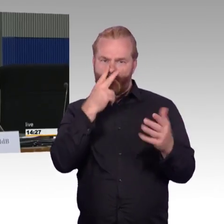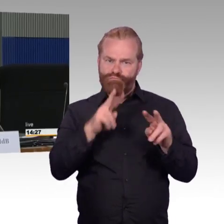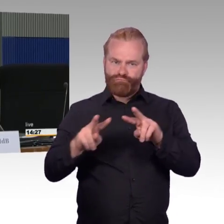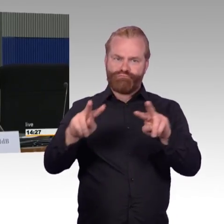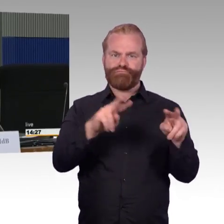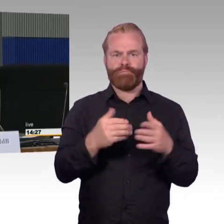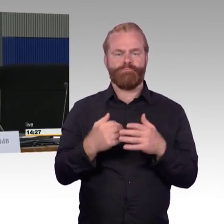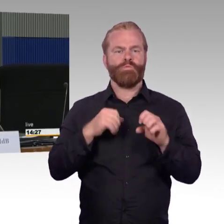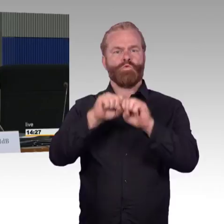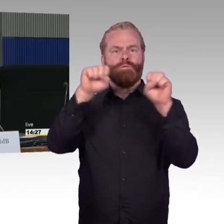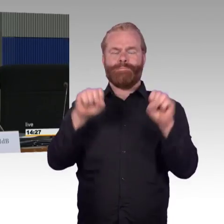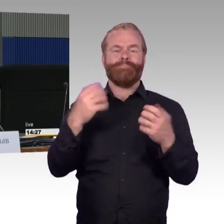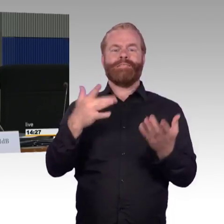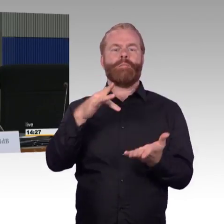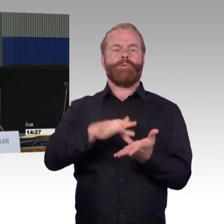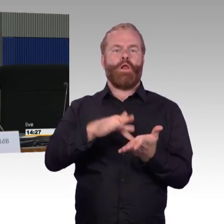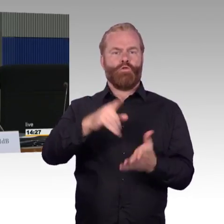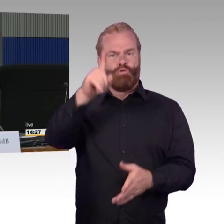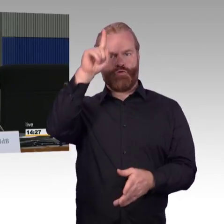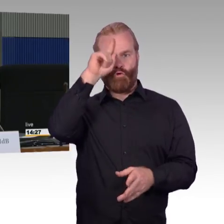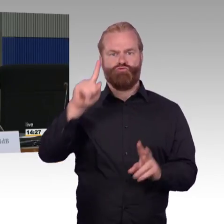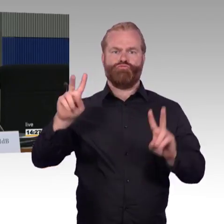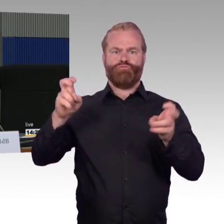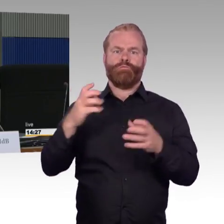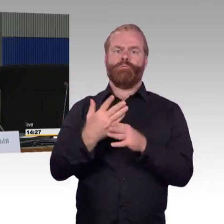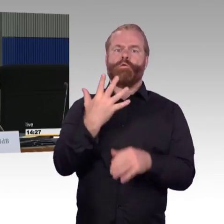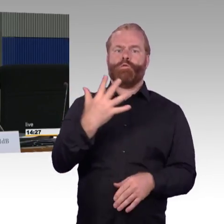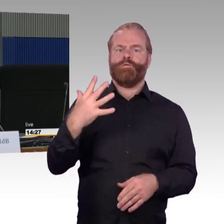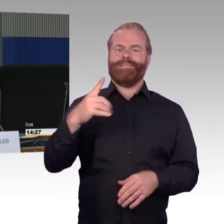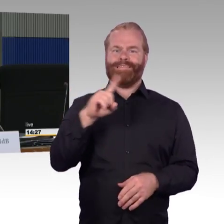Darauf will ich nicht in der Tiefe eingehen, aber es ist ja so,